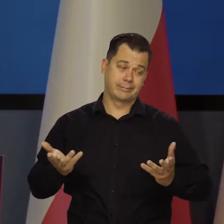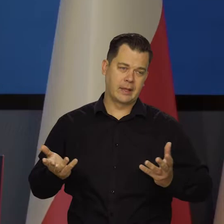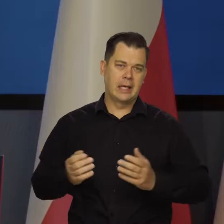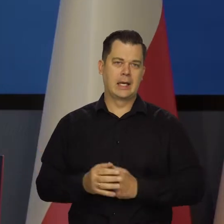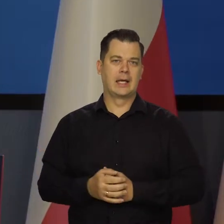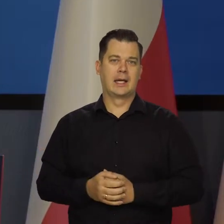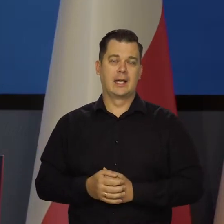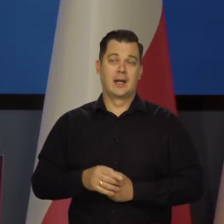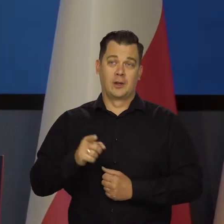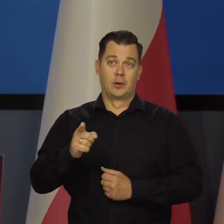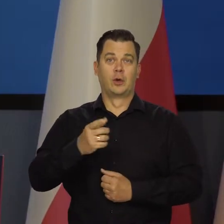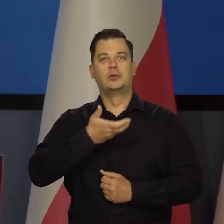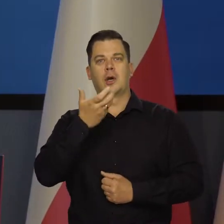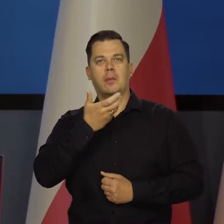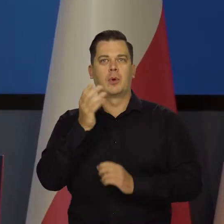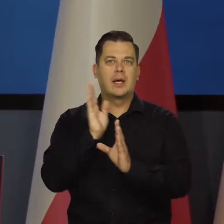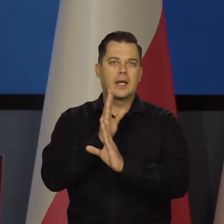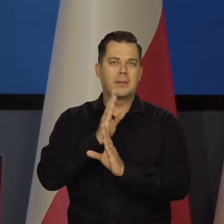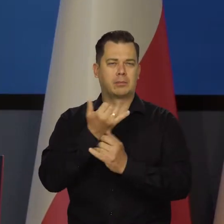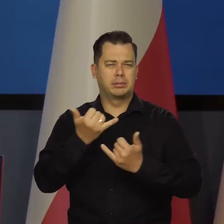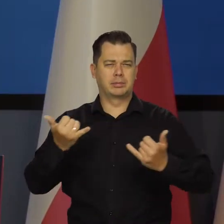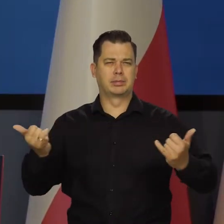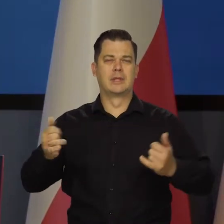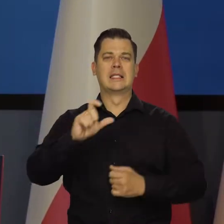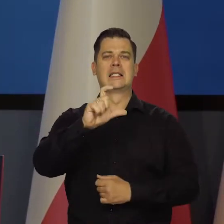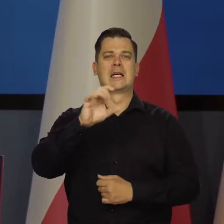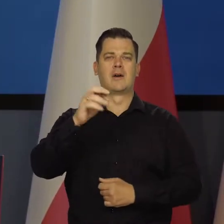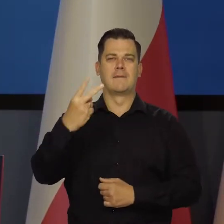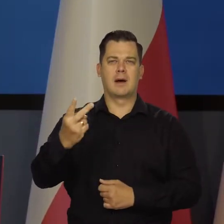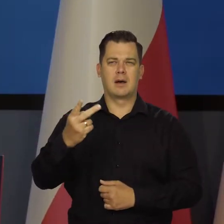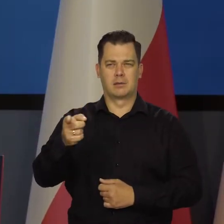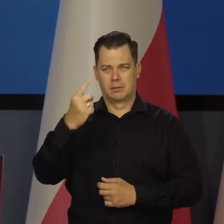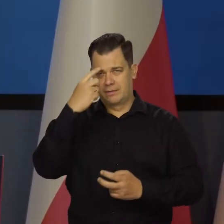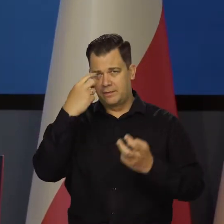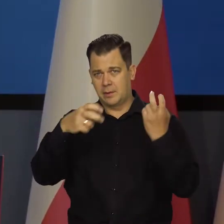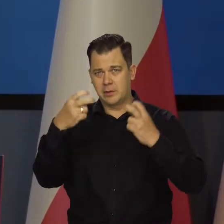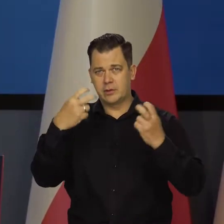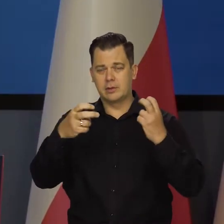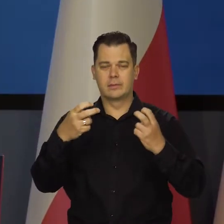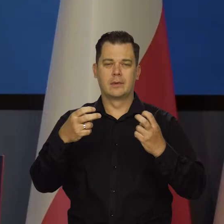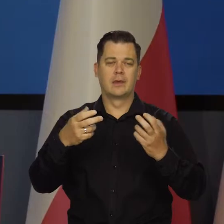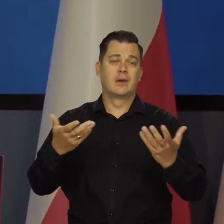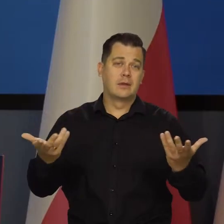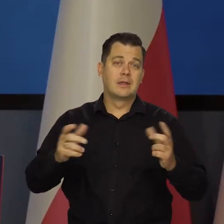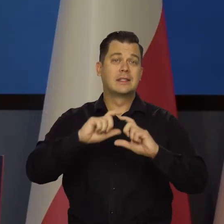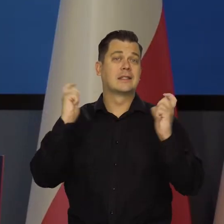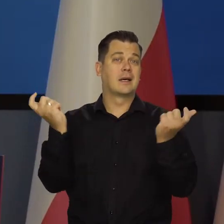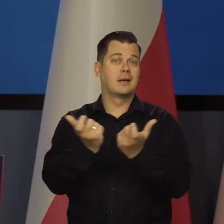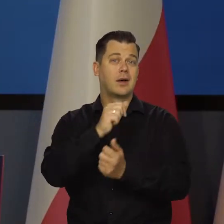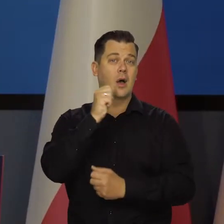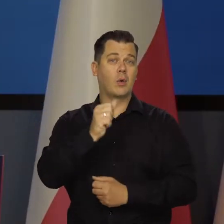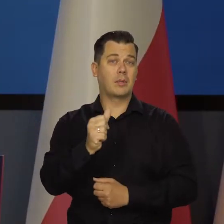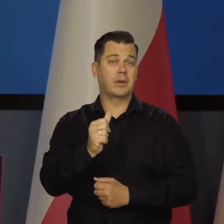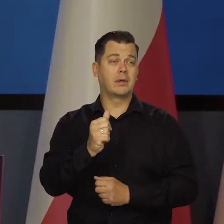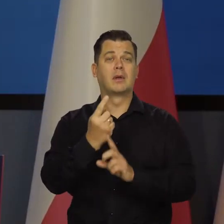z tym ociepleniem klimatu dwutlenkiem węgla i co tam jeszcze się wymyśli, no to cała Europa zostanie w tyle za resztą świata,